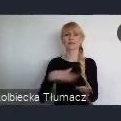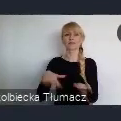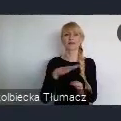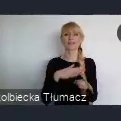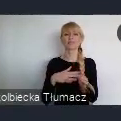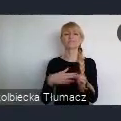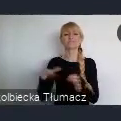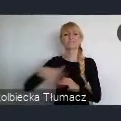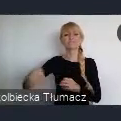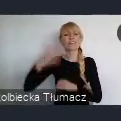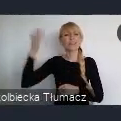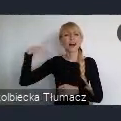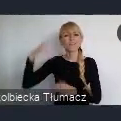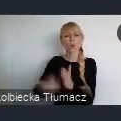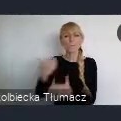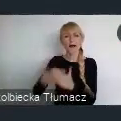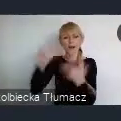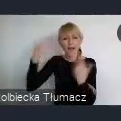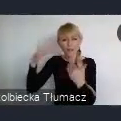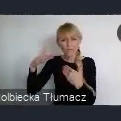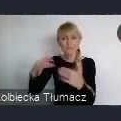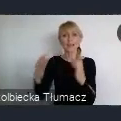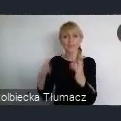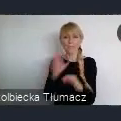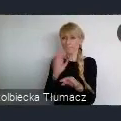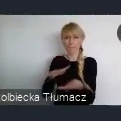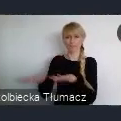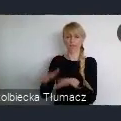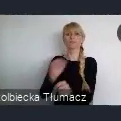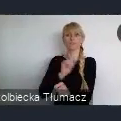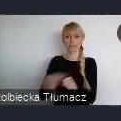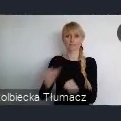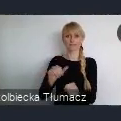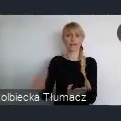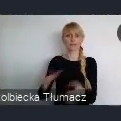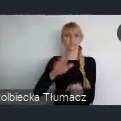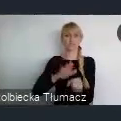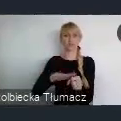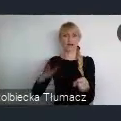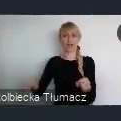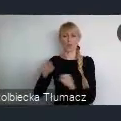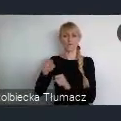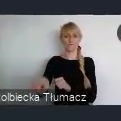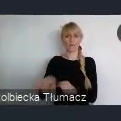mamy tzw. strefe kultury, w którym mieści się siedziba Narodowej Orkiestry Symfonicznej Polskiego Radia, gdzie mieści się Muzeum Śląskie.